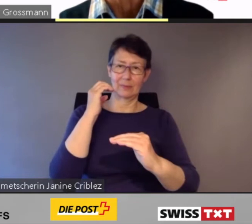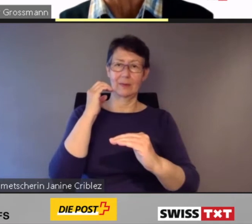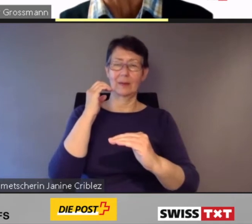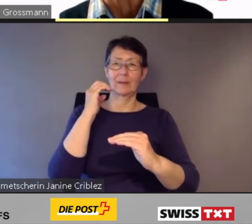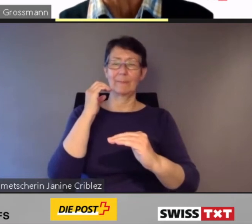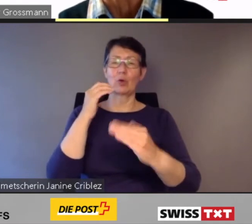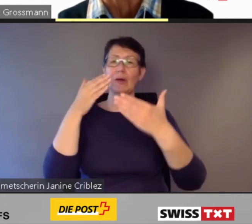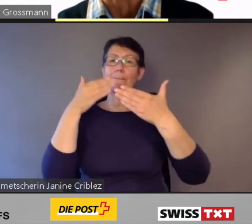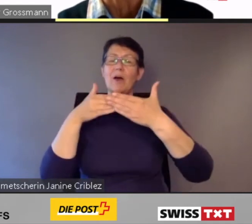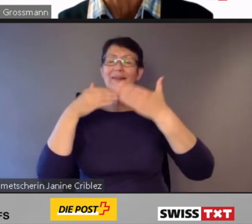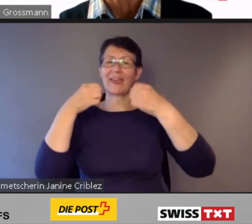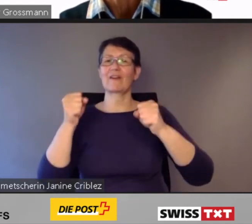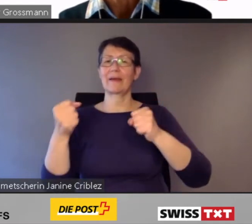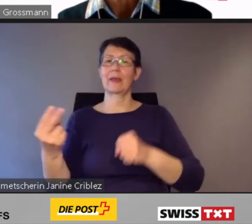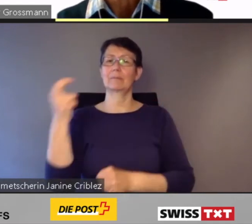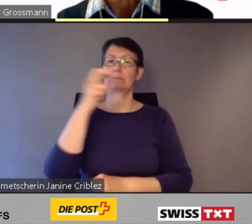das barrierefreie Ein- und Aussteigen.